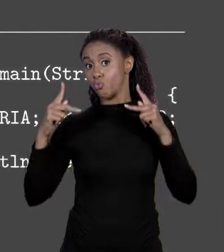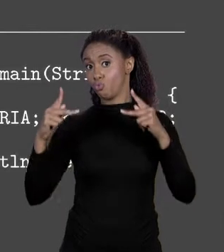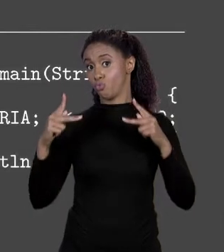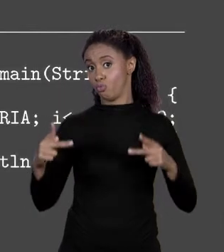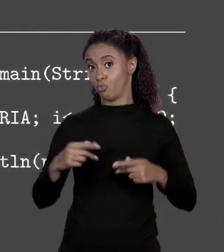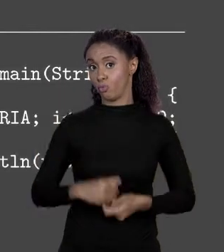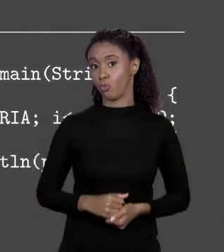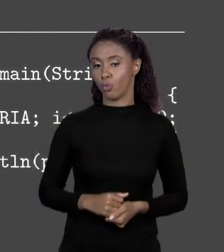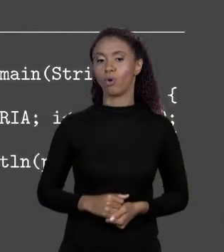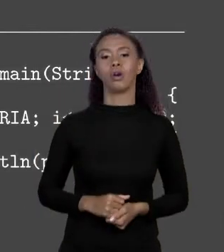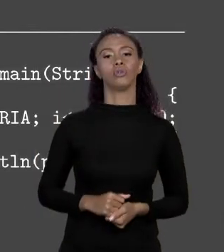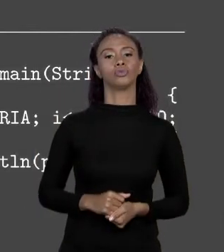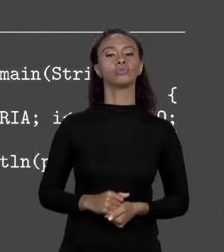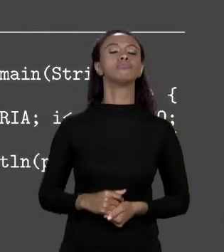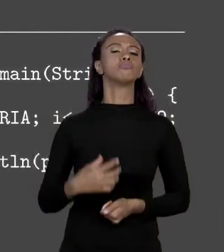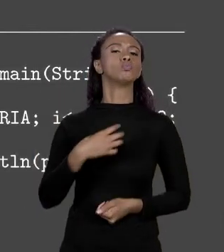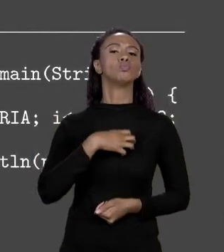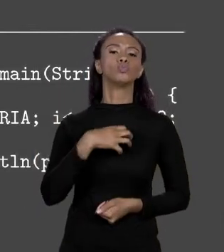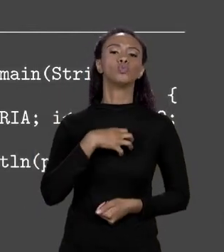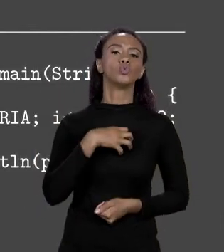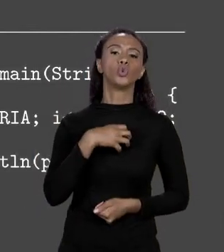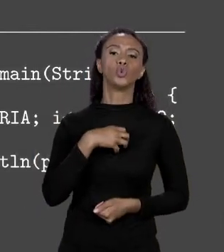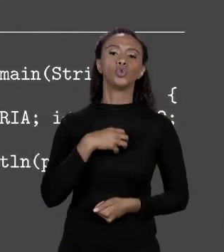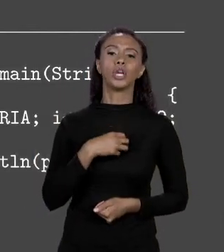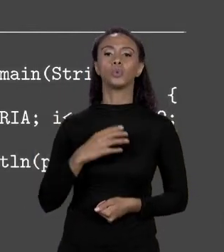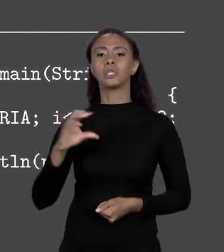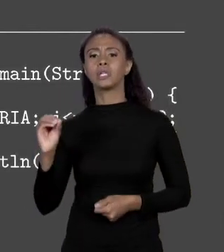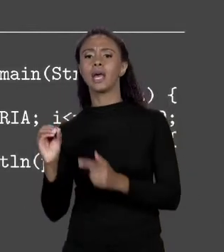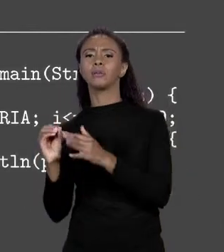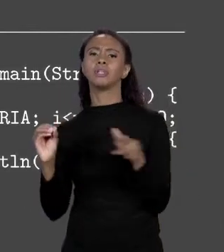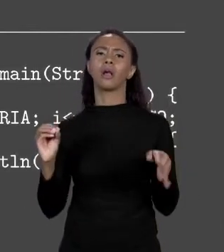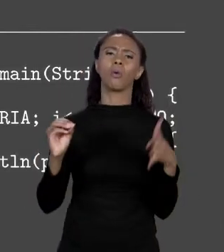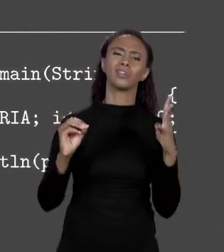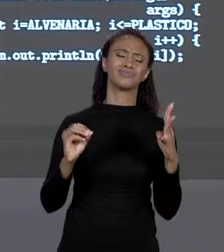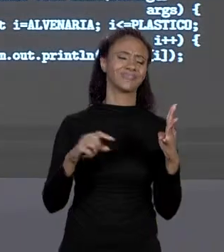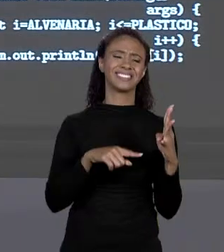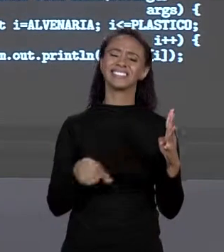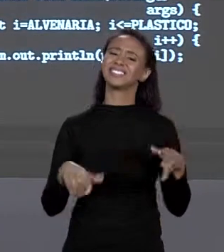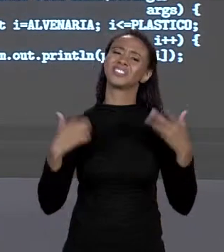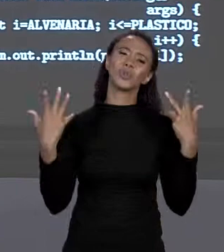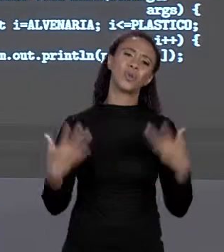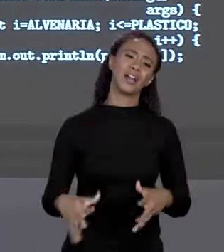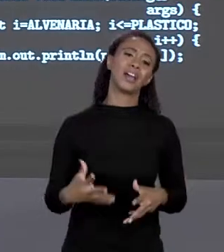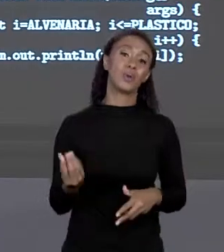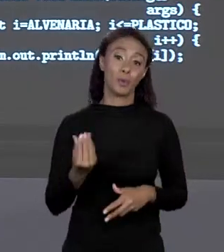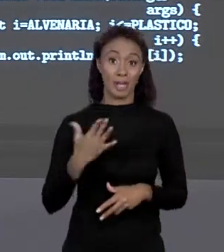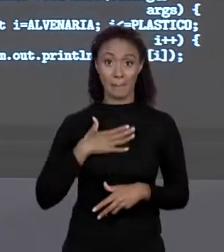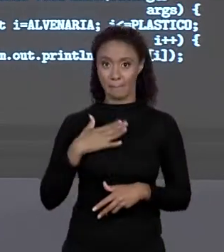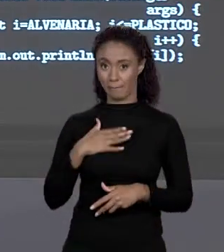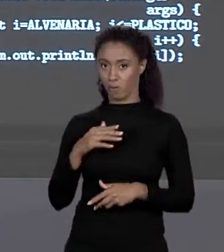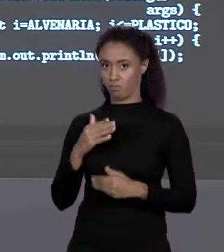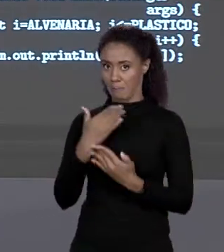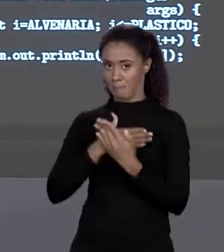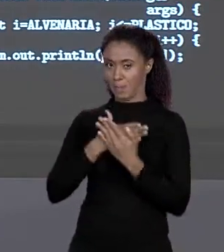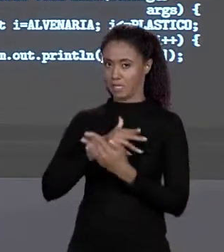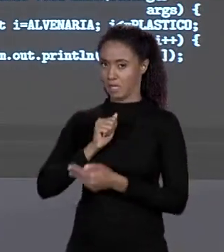TRABALHAMOS AQUI 0 ATÉ 4, MAS EU NÃO QUERO ISSO PORQUE QUANDO EU CONSTRUÍ O MEU ARRANJO EU FIZ DE MODO QUE